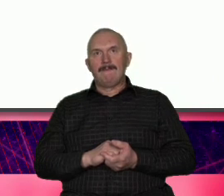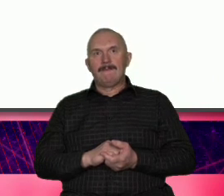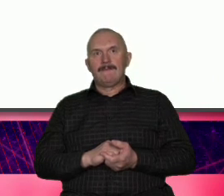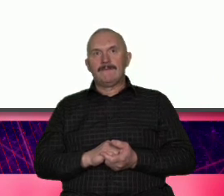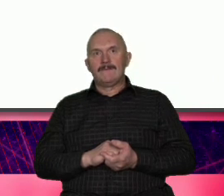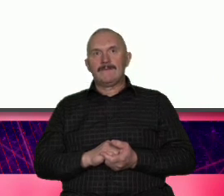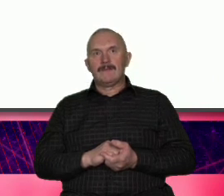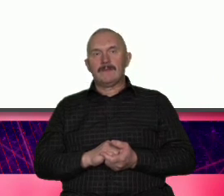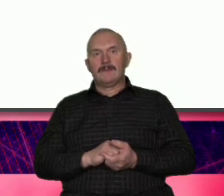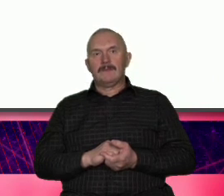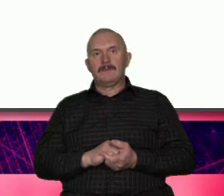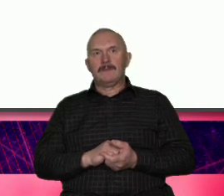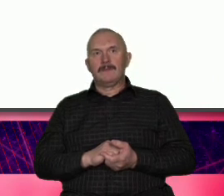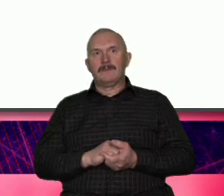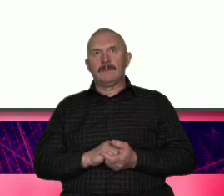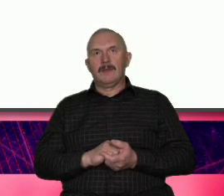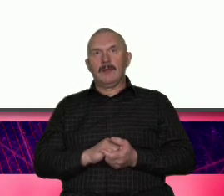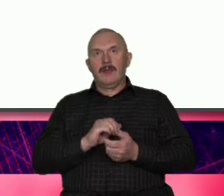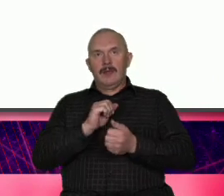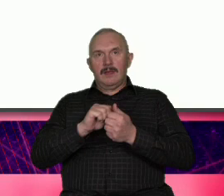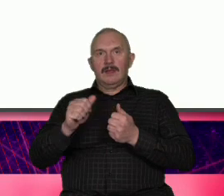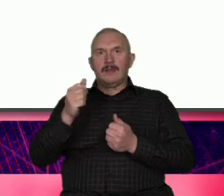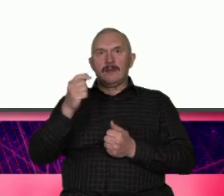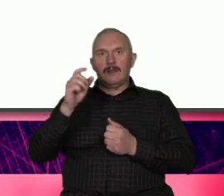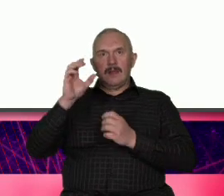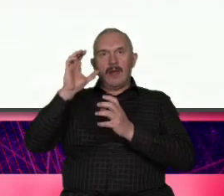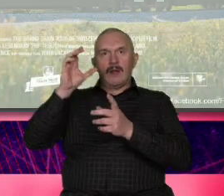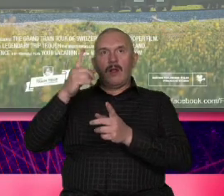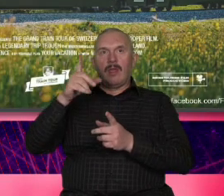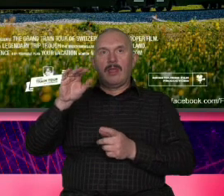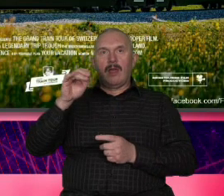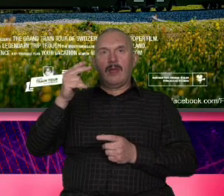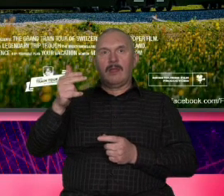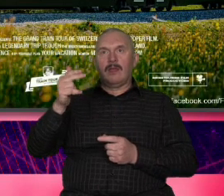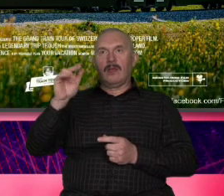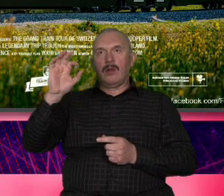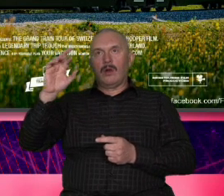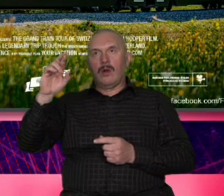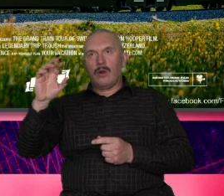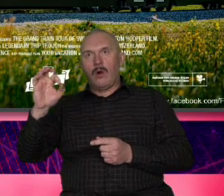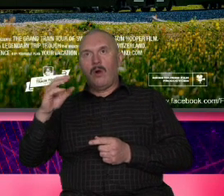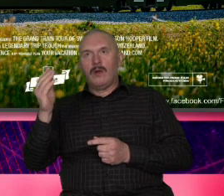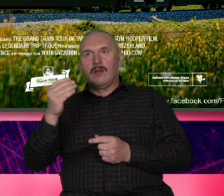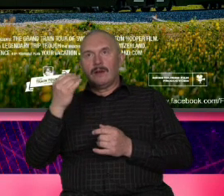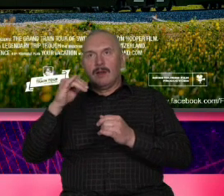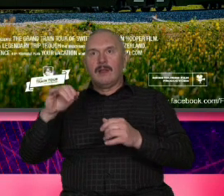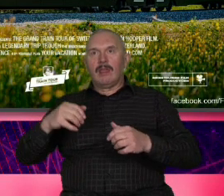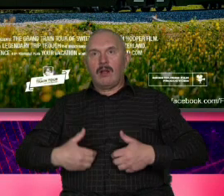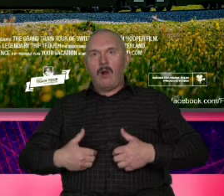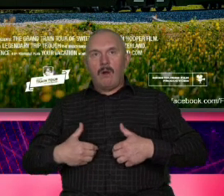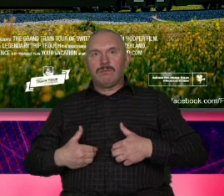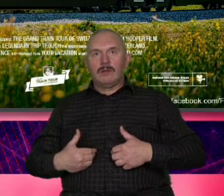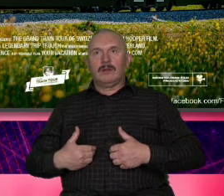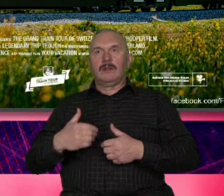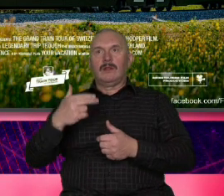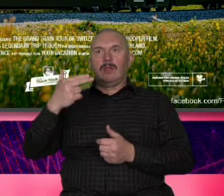dlatego jest deniro dlatego jest An czy komik Trevor Noa ale każdy z tych